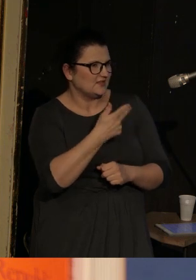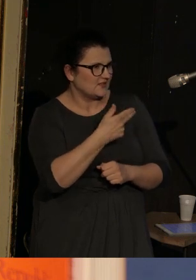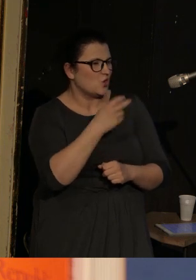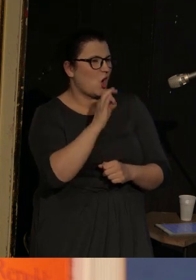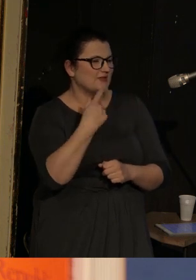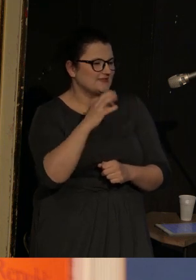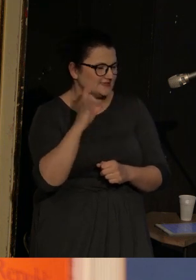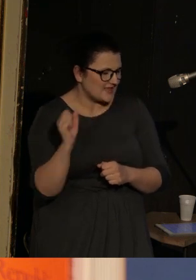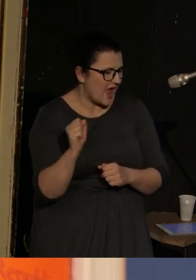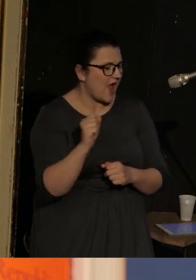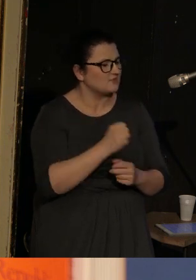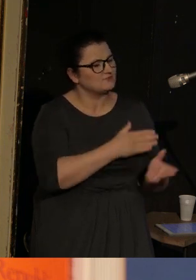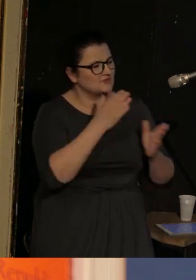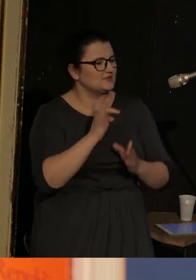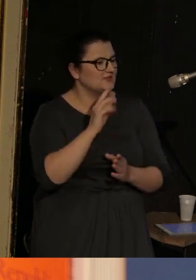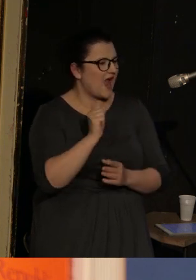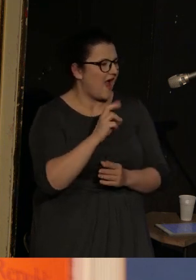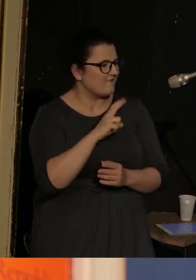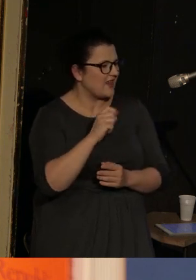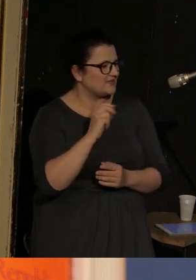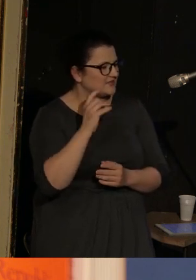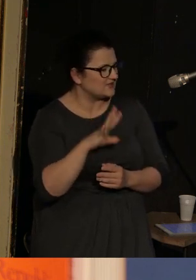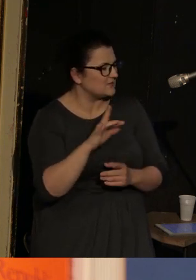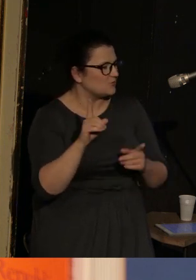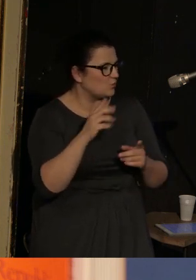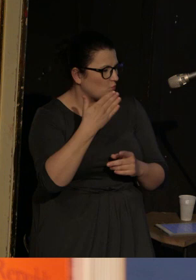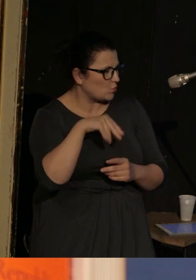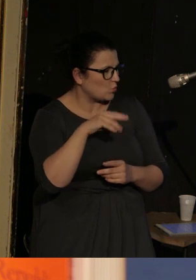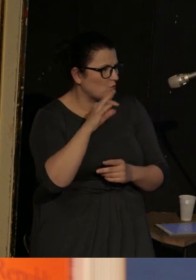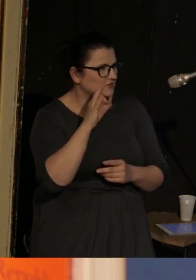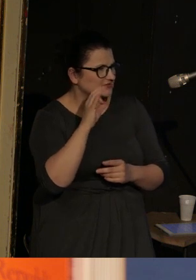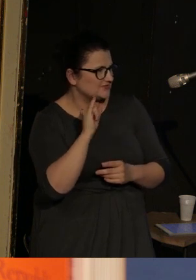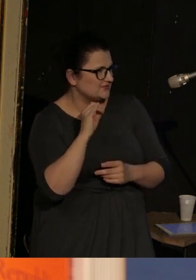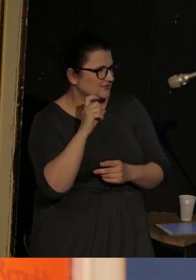Kolejny to "Travelling musicians", czyli "Podróżujący muzykanci".